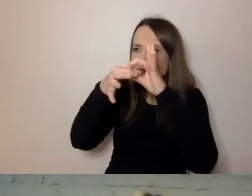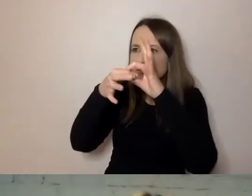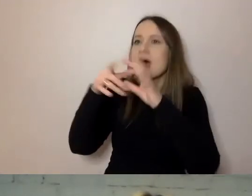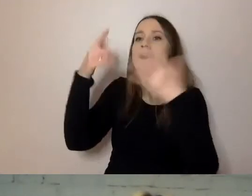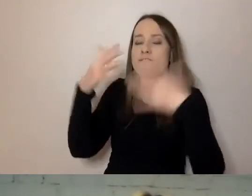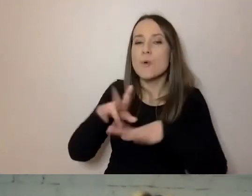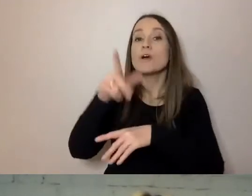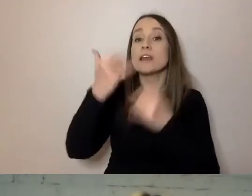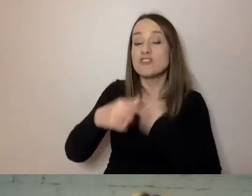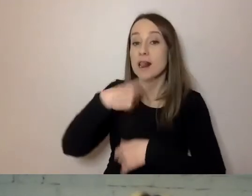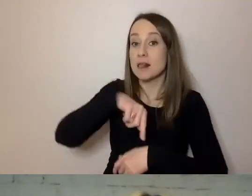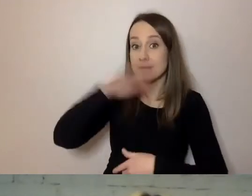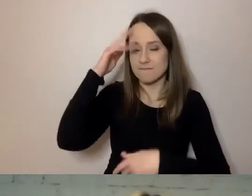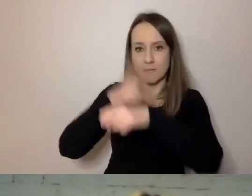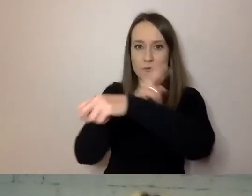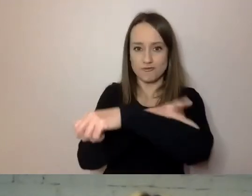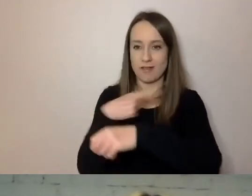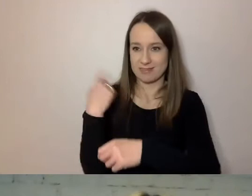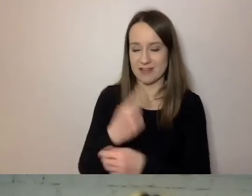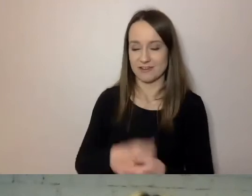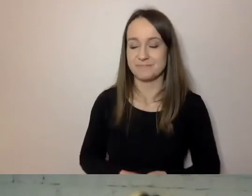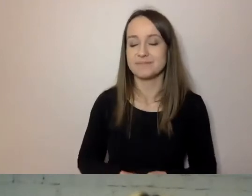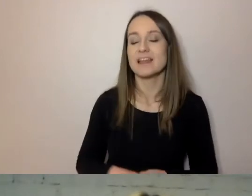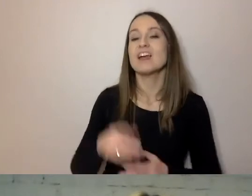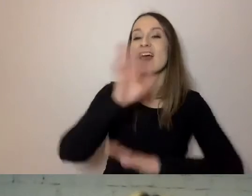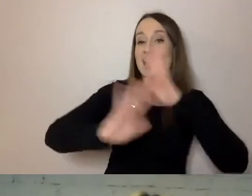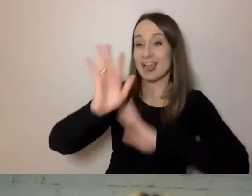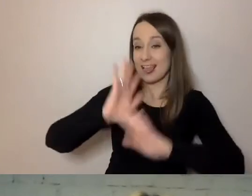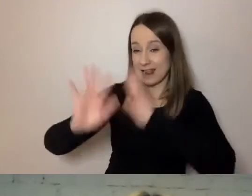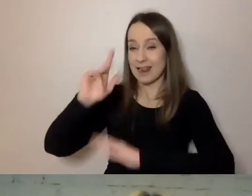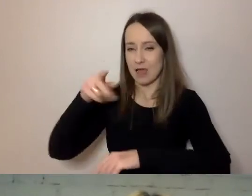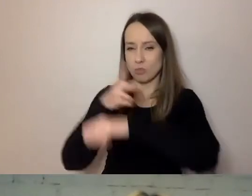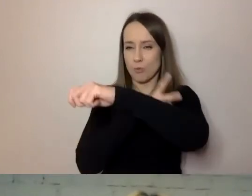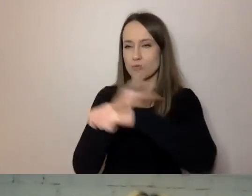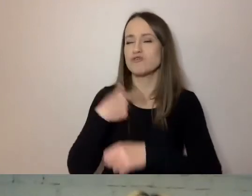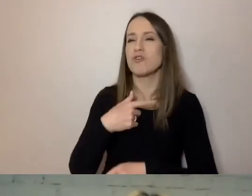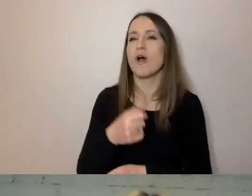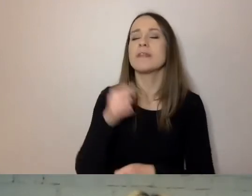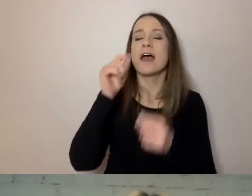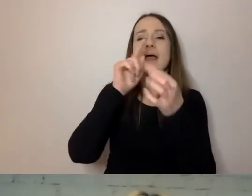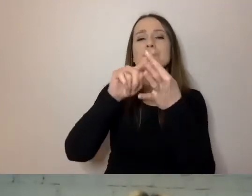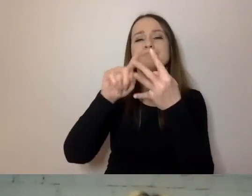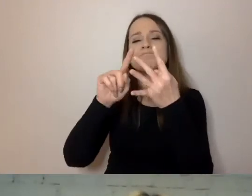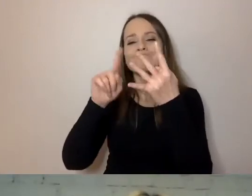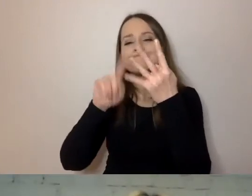że w naszym urzędzie co czwarty klient to osoba starsza, co czwarta osoba przychodząca do Urzędu m.st. Warszawy